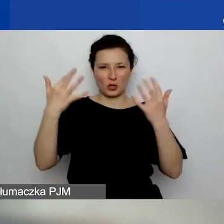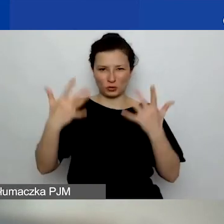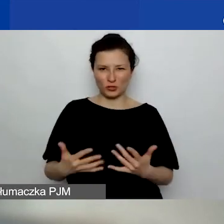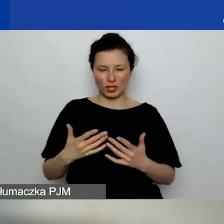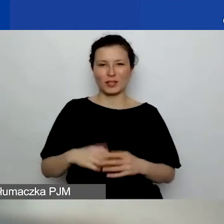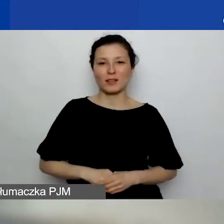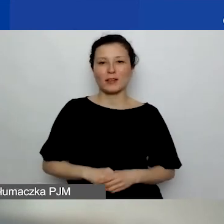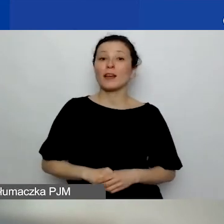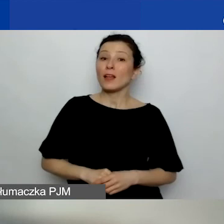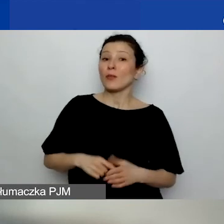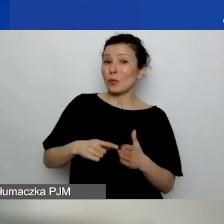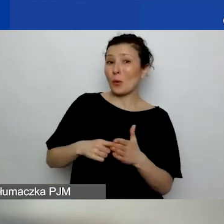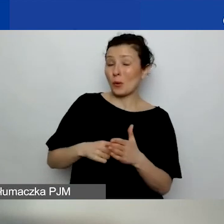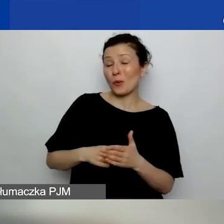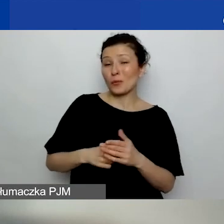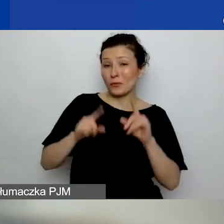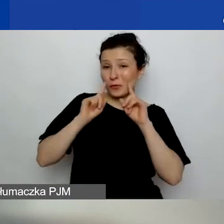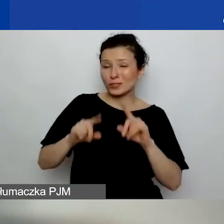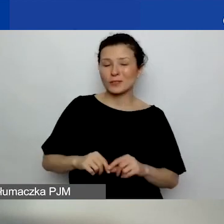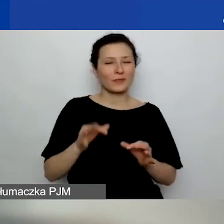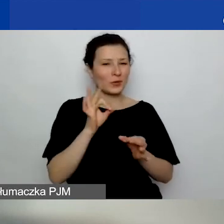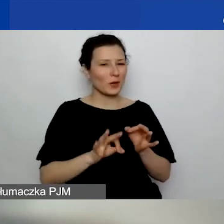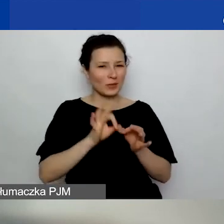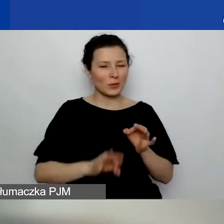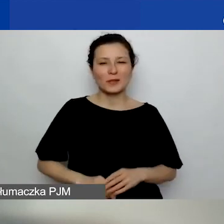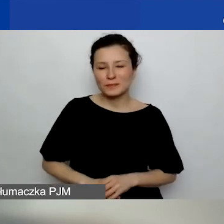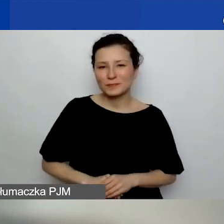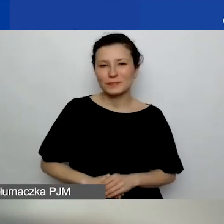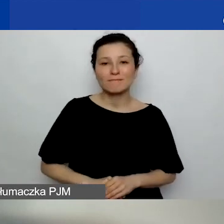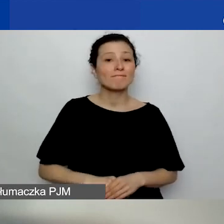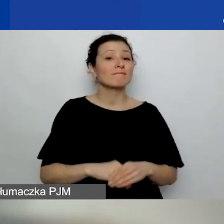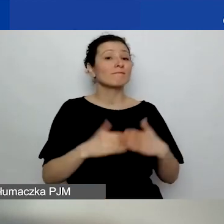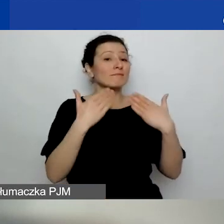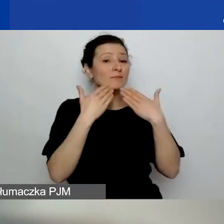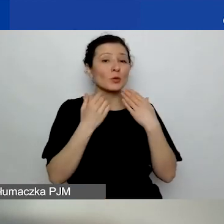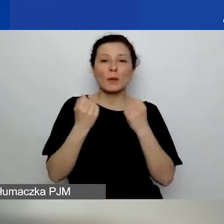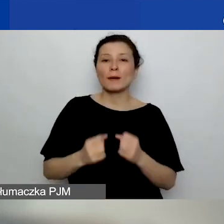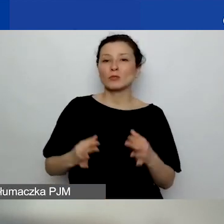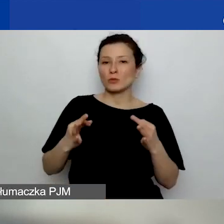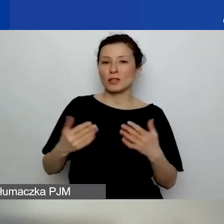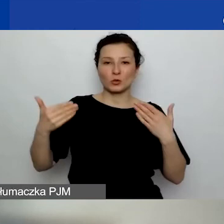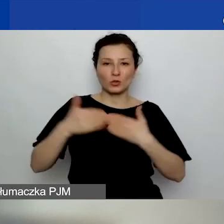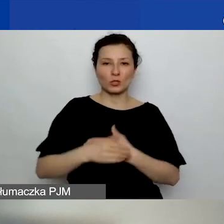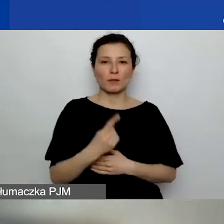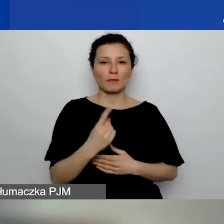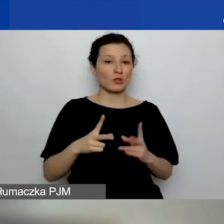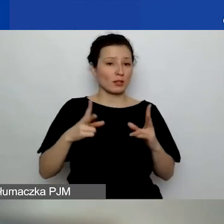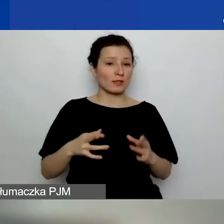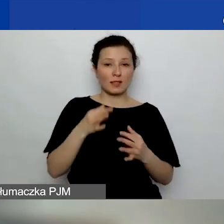To samo właśnie powiedziałam. - Dokładnie. Dziękuję bardzo. Na razie kończymy pierwszą sesję pytań i odpowiedzi.